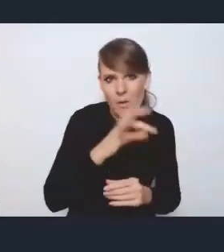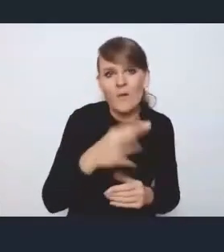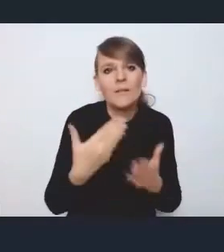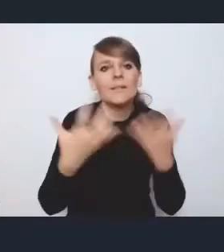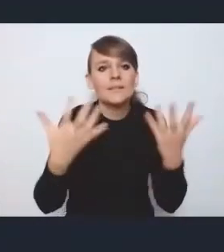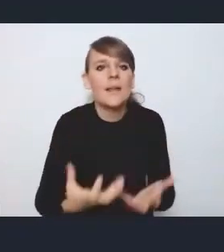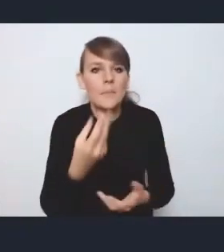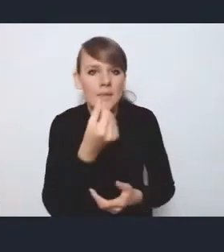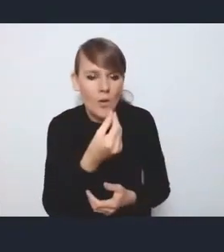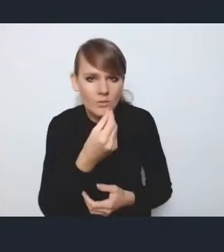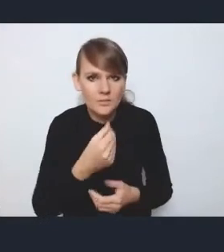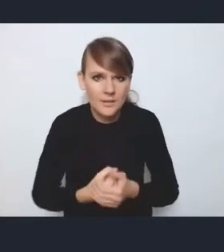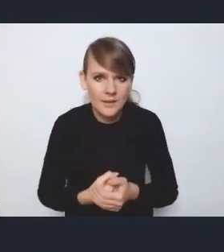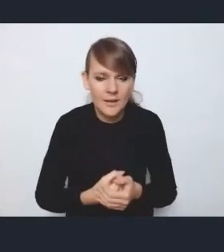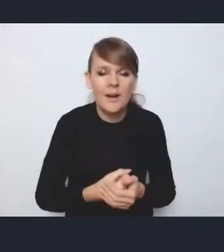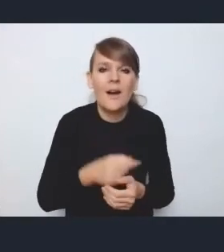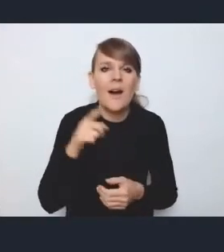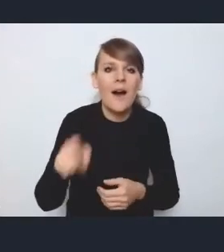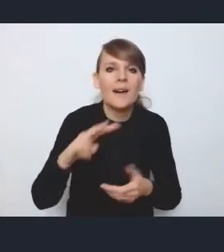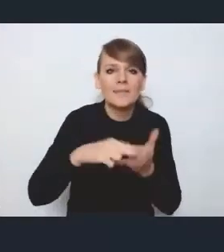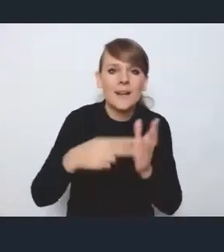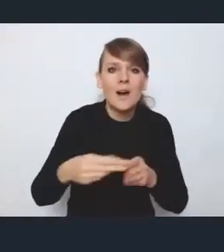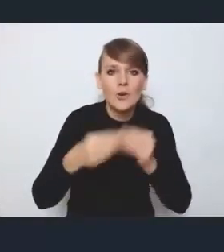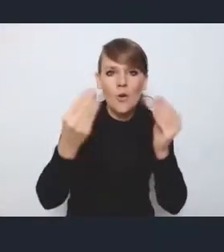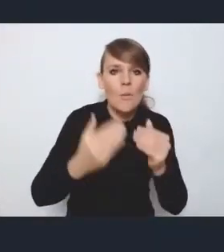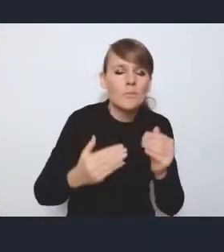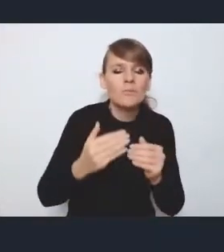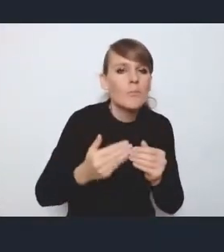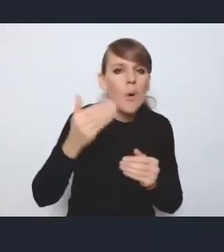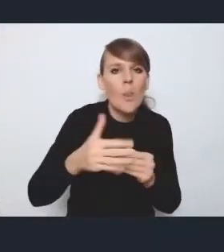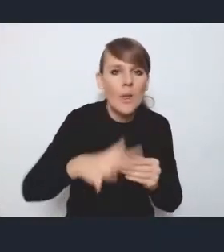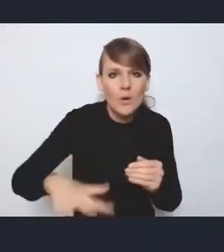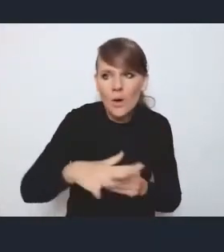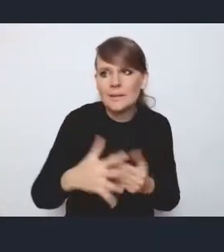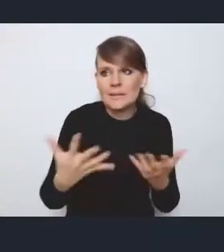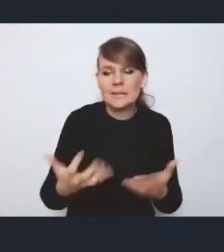ale w tym momencie wchodzi strategia rozwoju ponadlokalnego, no i ciężko planować wspólny rozwój,